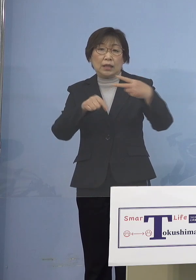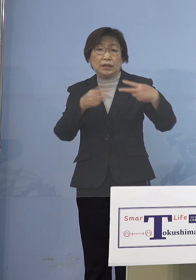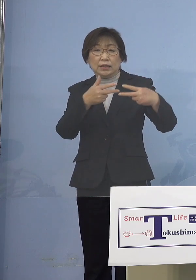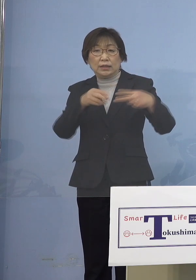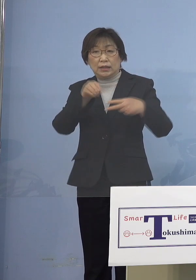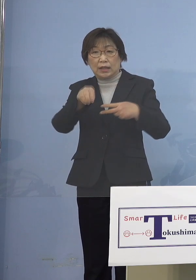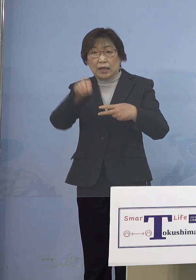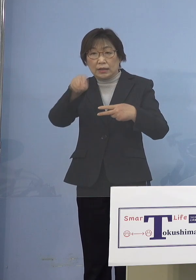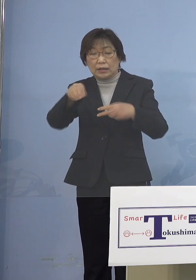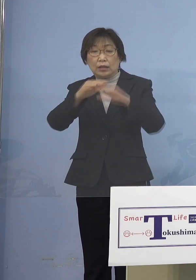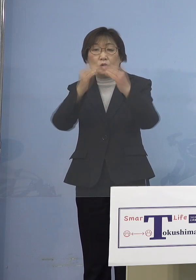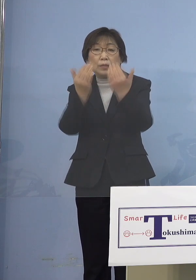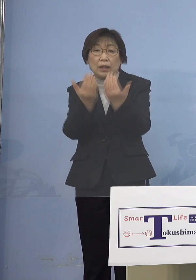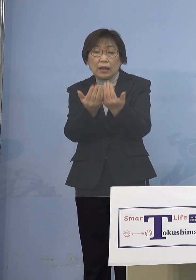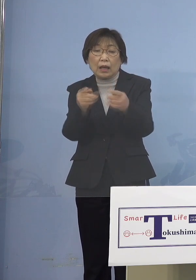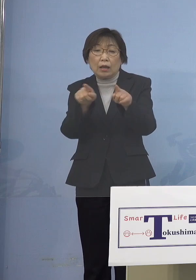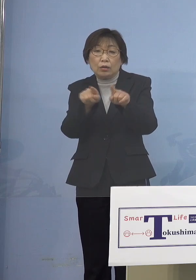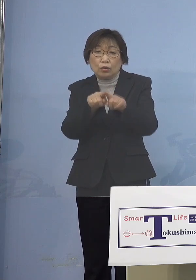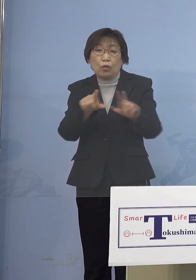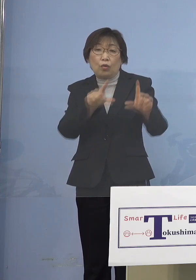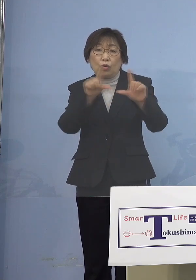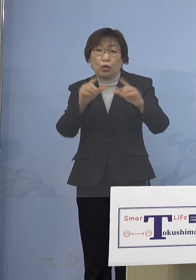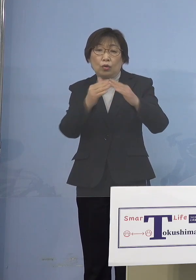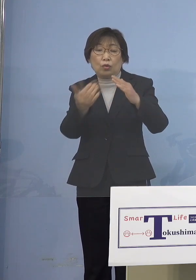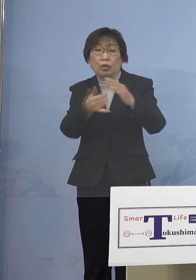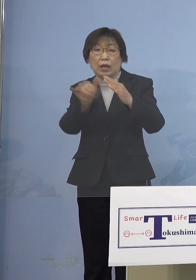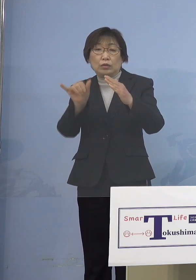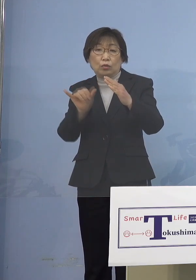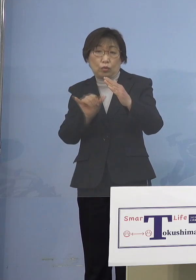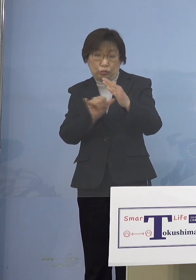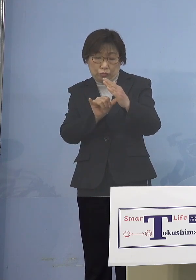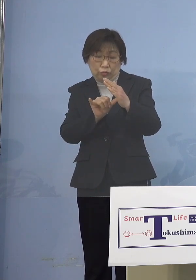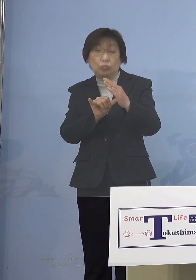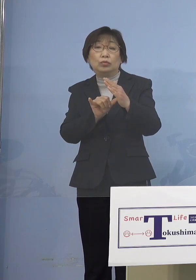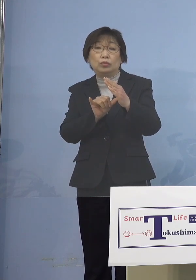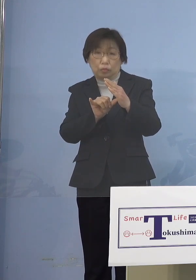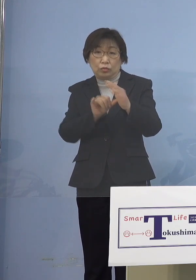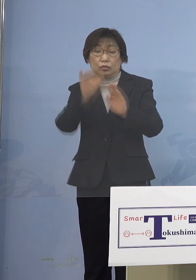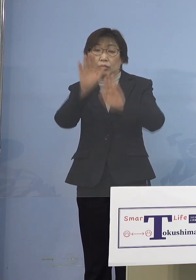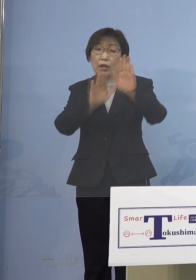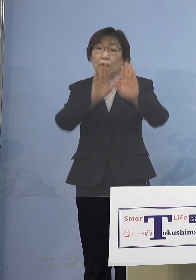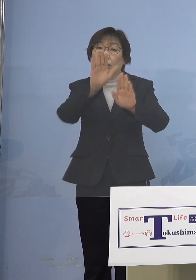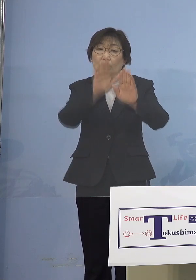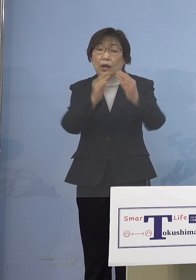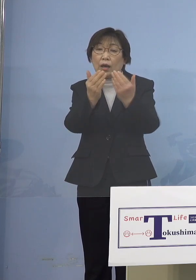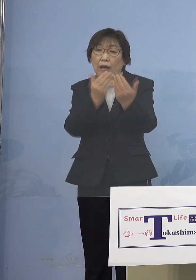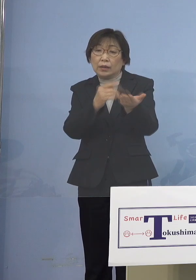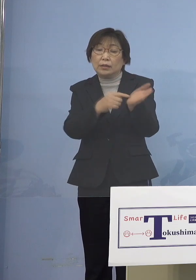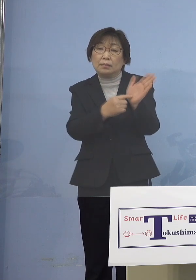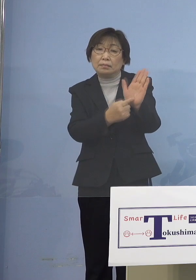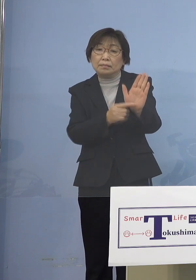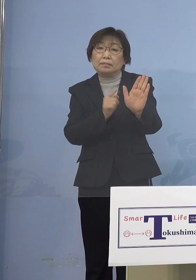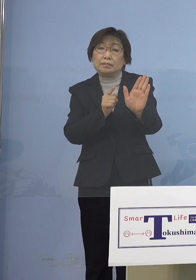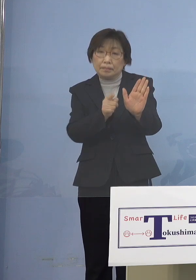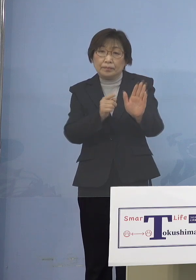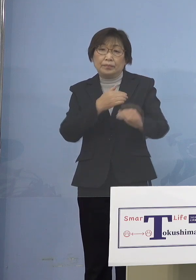同居のご家族と、傾向がはっきり 出ていると言って過言でないかと思います